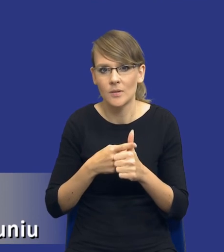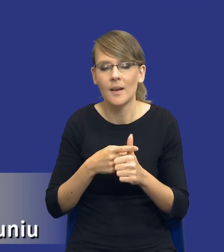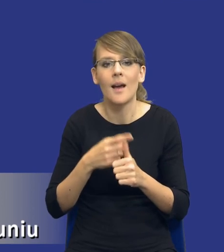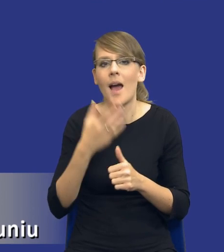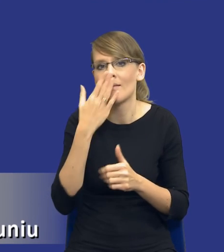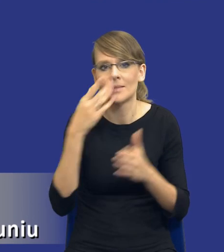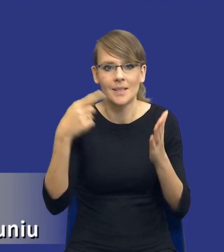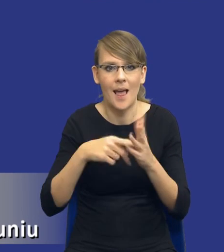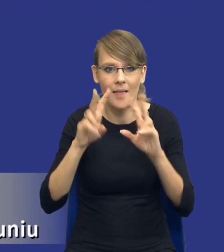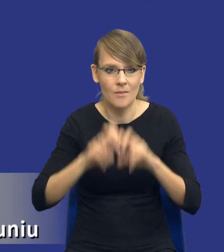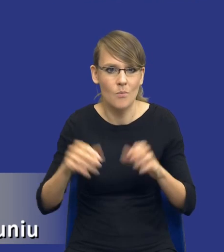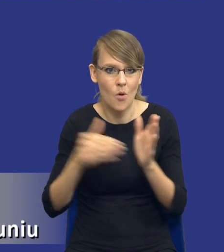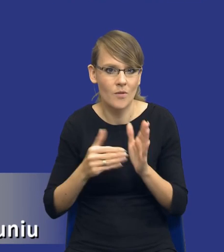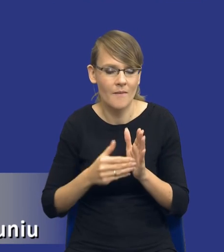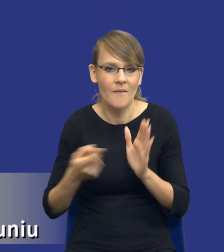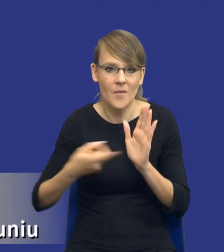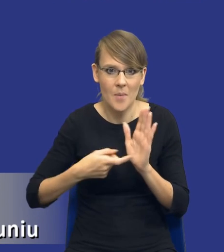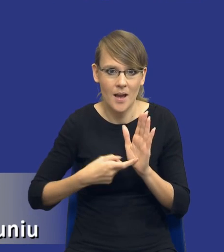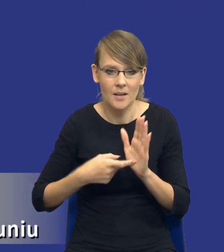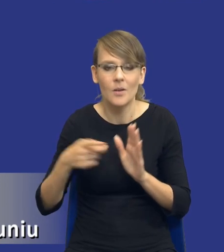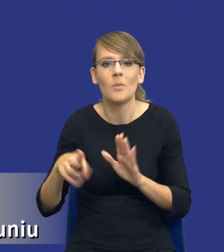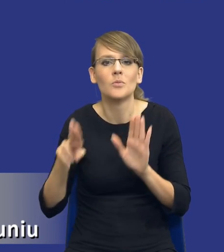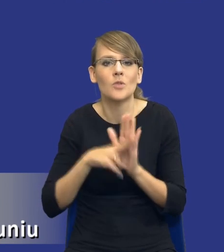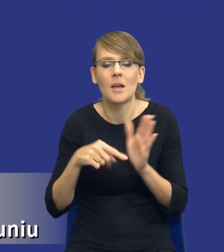analizy potrzeb i wymagań? Bo przepis mówi tylko, że po prostu przed wszczęciem